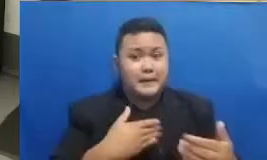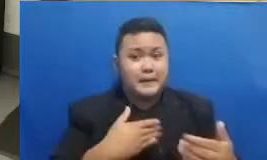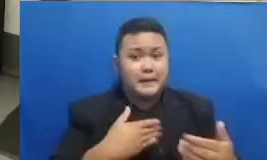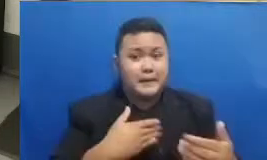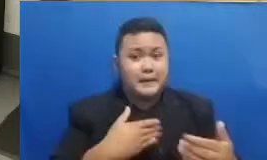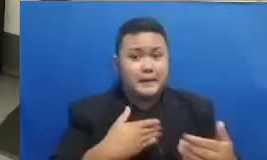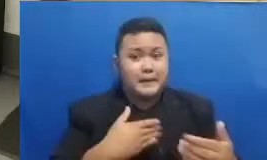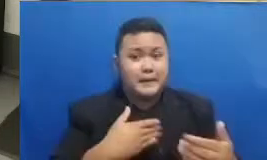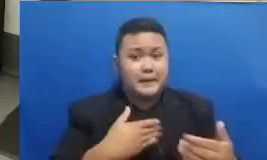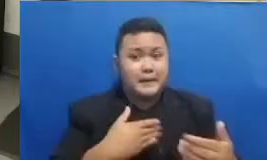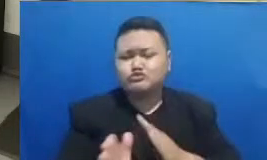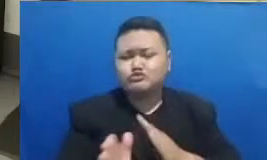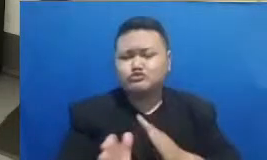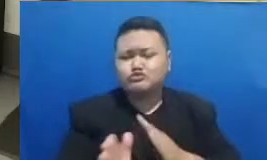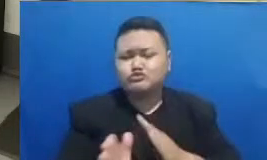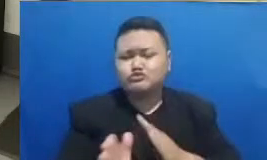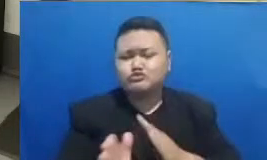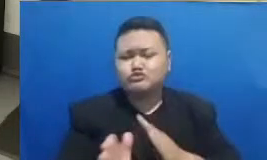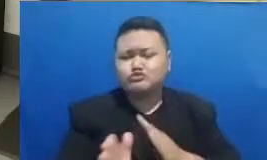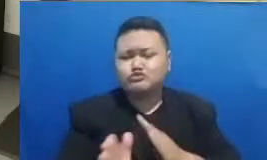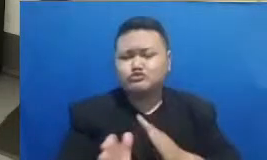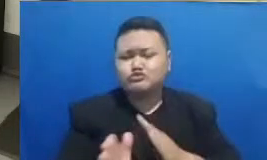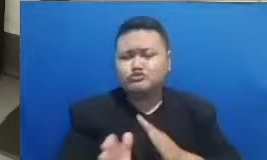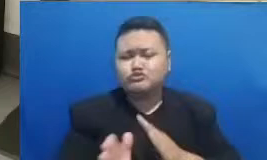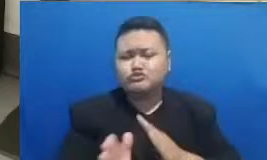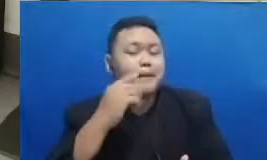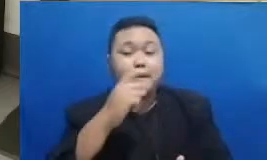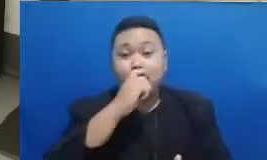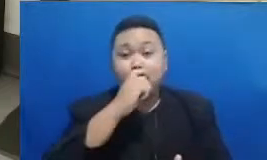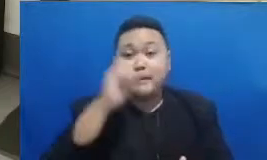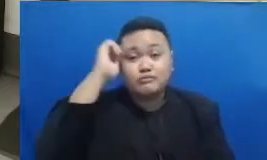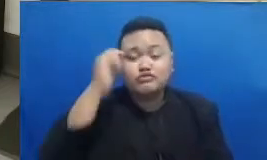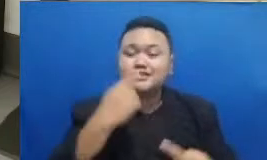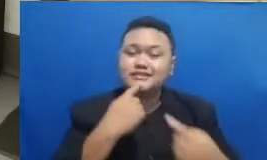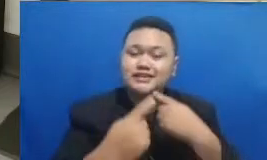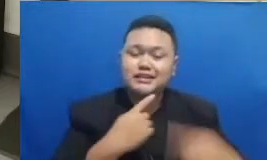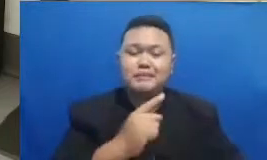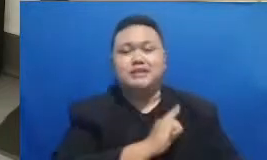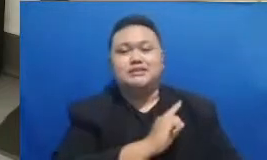dan pengalaman bapak dan ibu dengan cerita masing masing di sosial media masing-masing